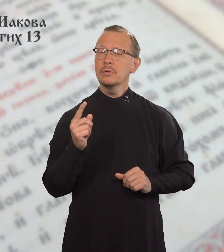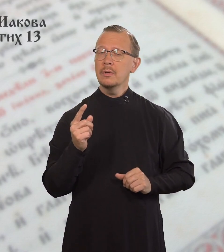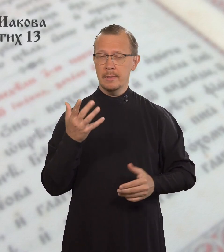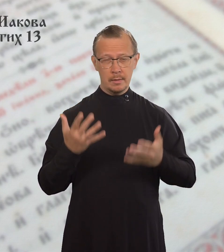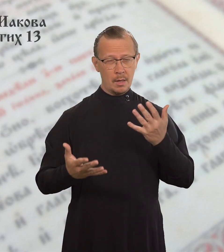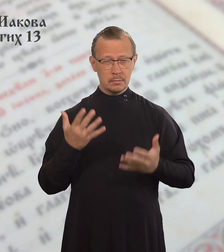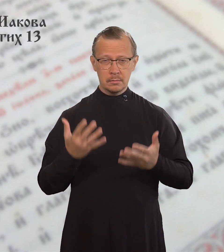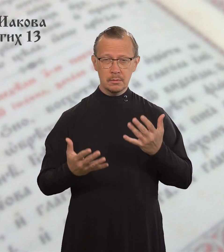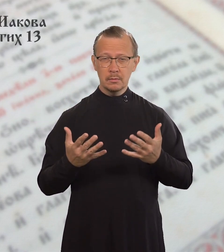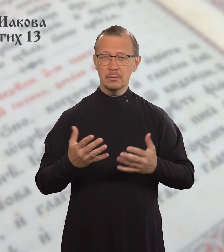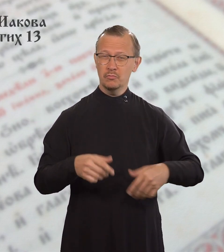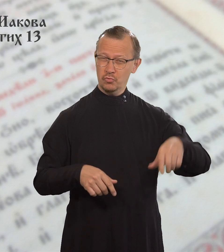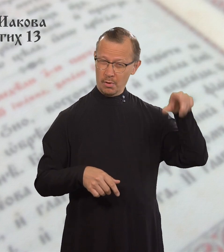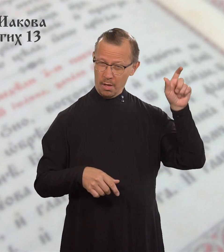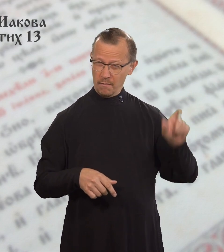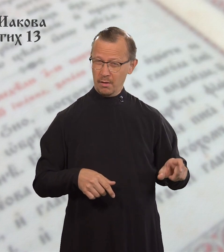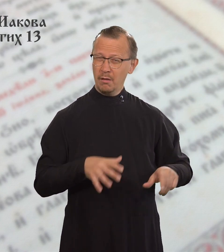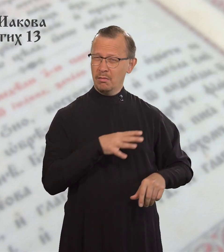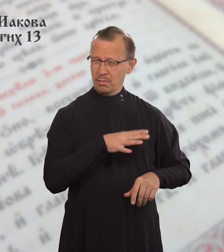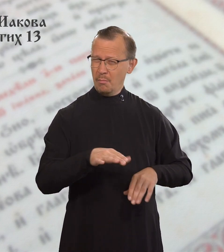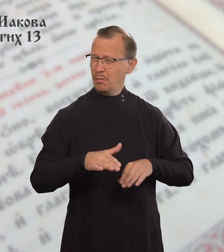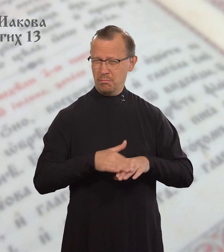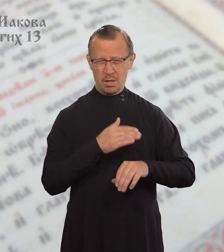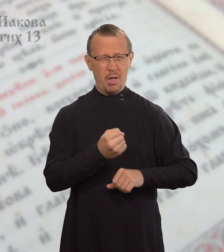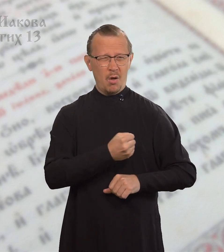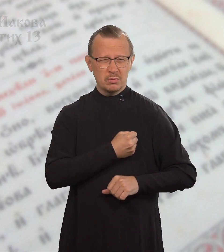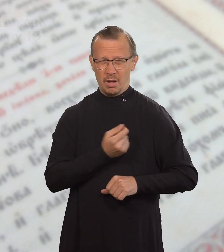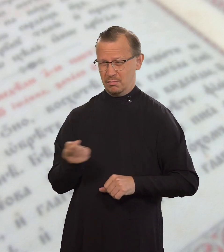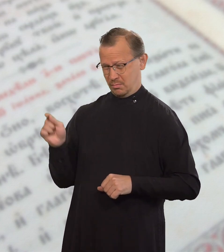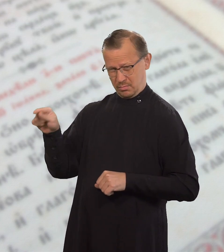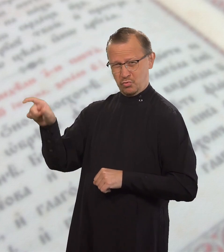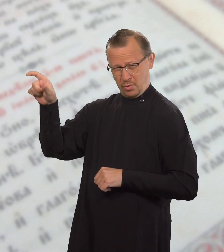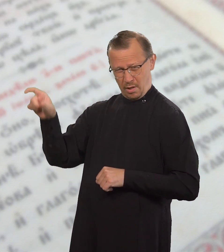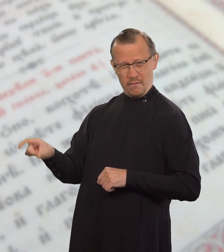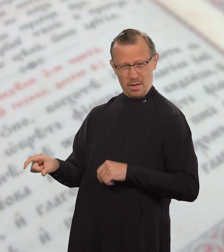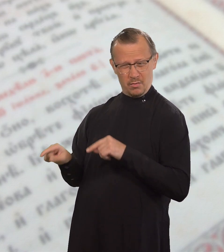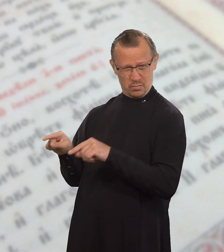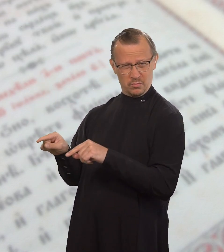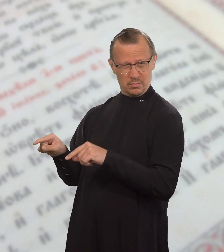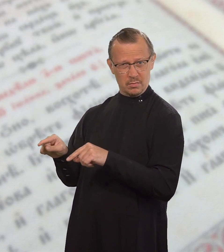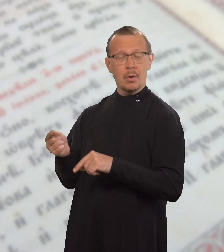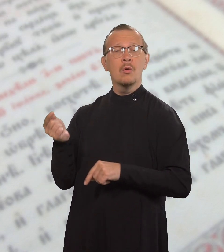Если человек не был милостив к другим,